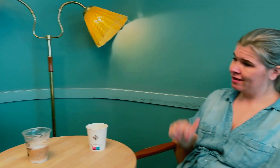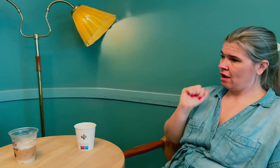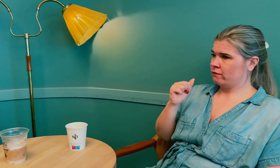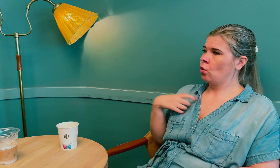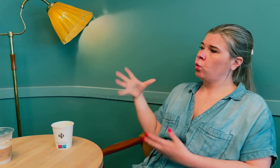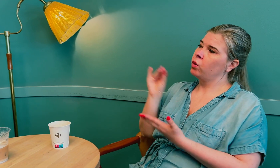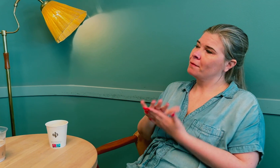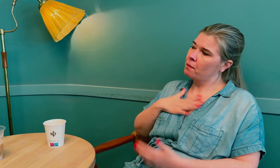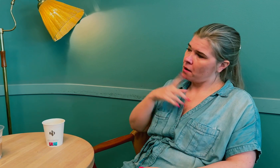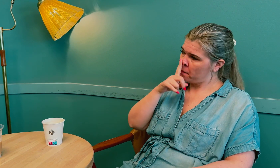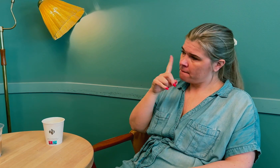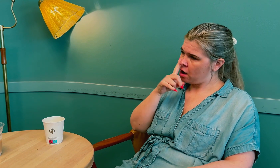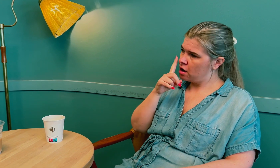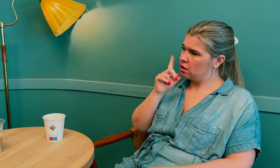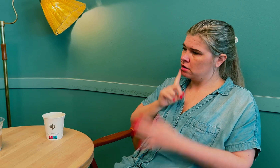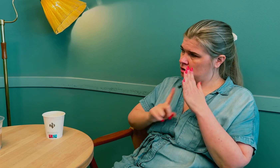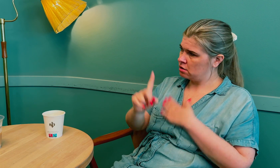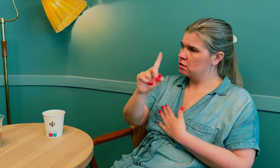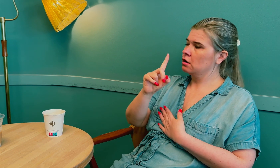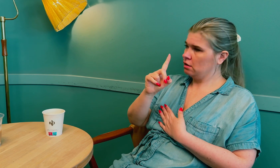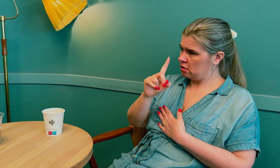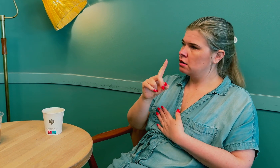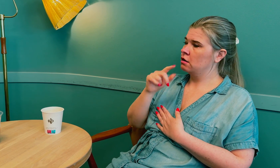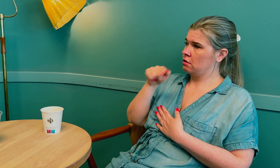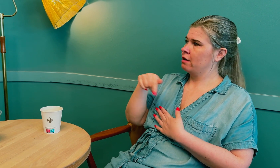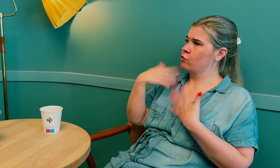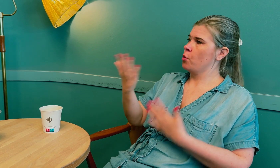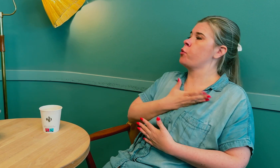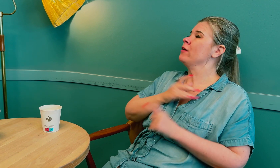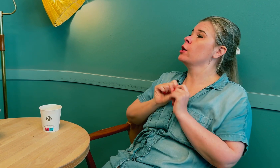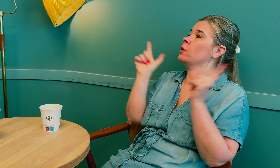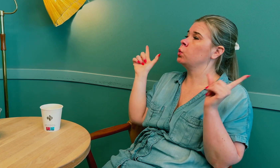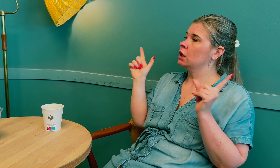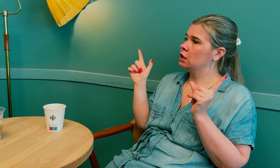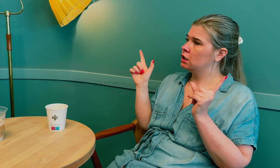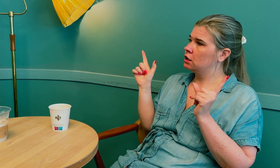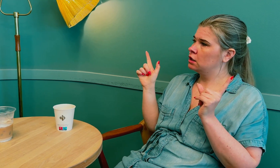Det var derfor jeg tok med moren min inn, for da fikk jeg mye informasjon.